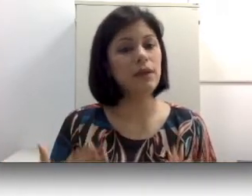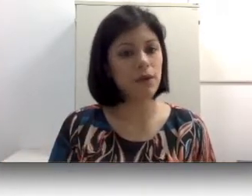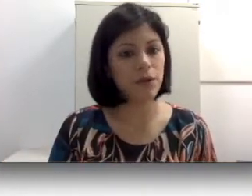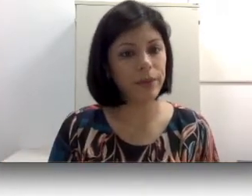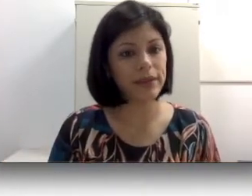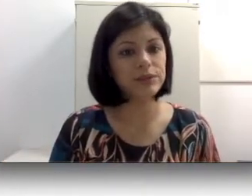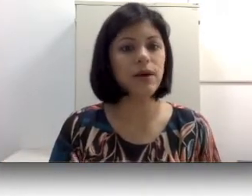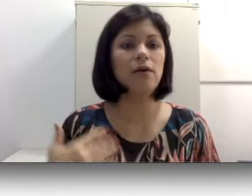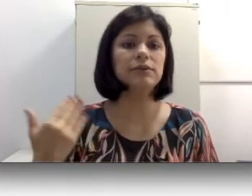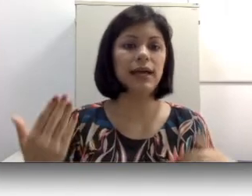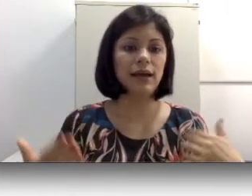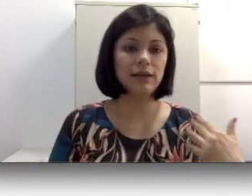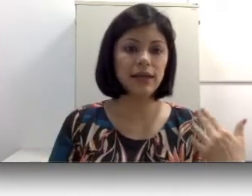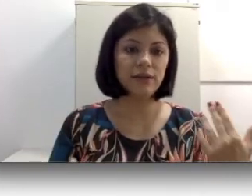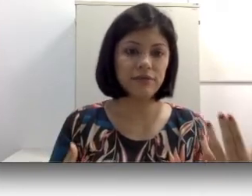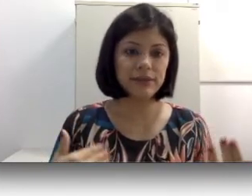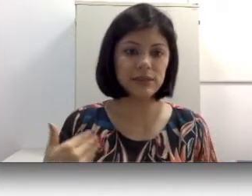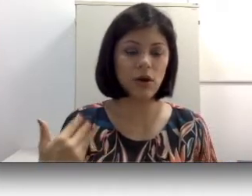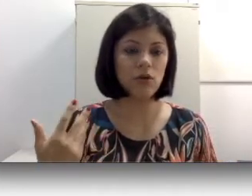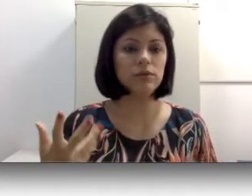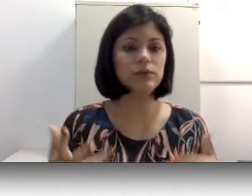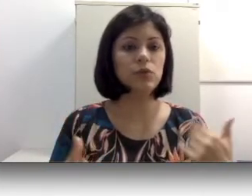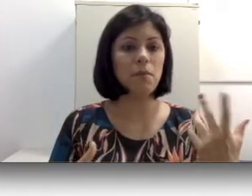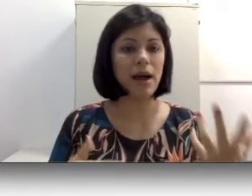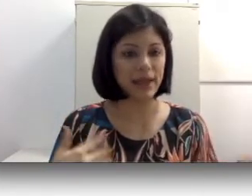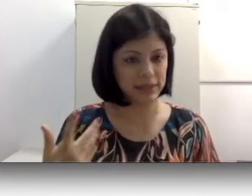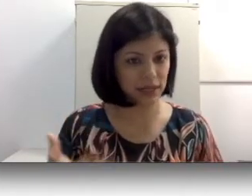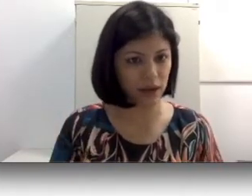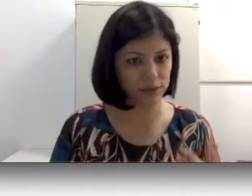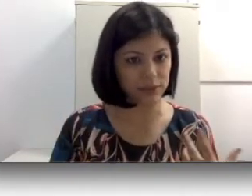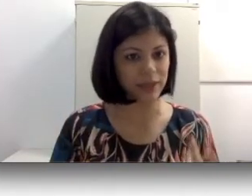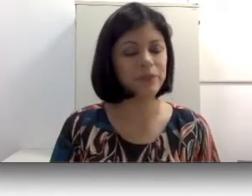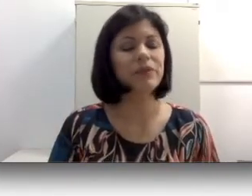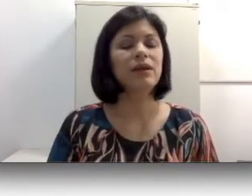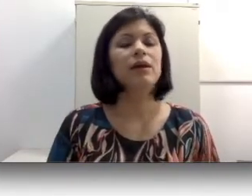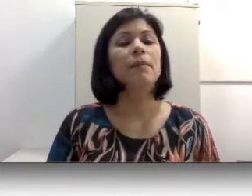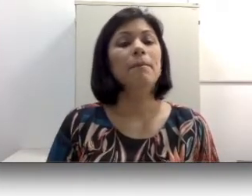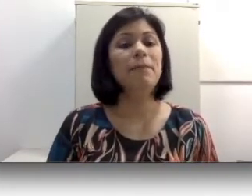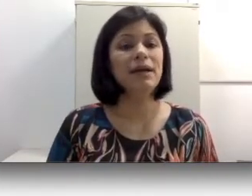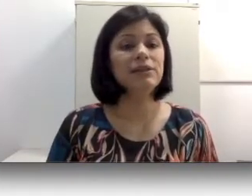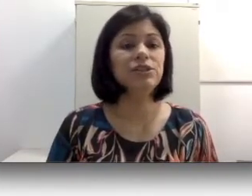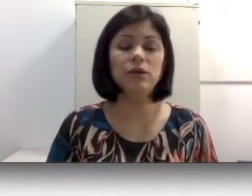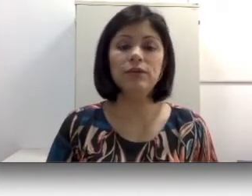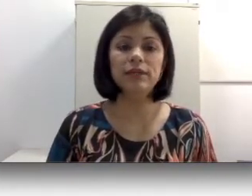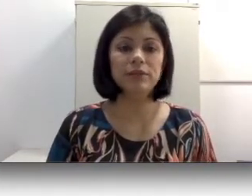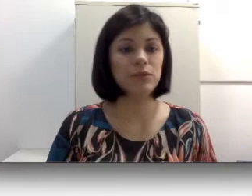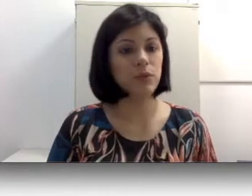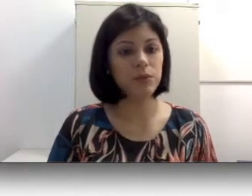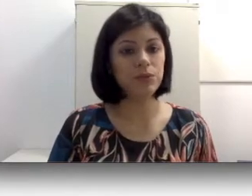eu começo a usar cada vez óculos com mais graus, mas chega um determinado ponto que